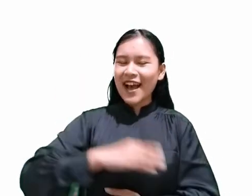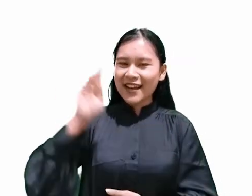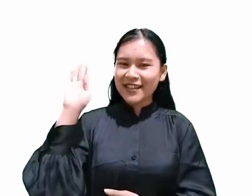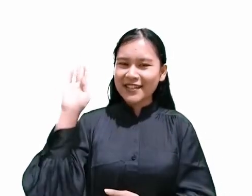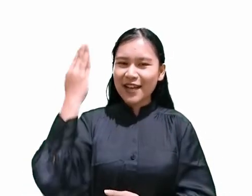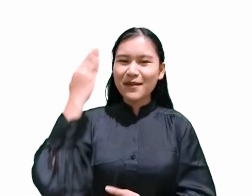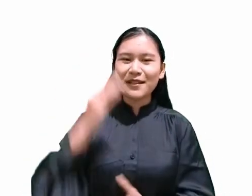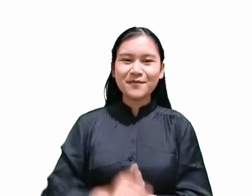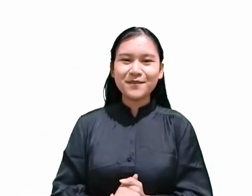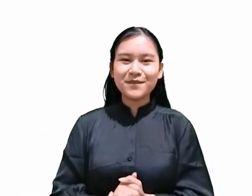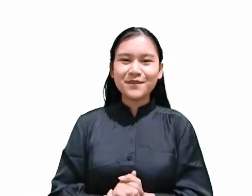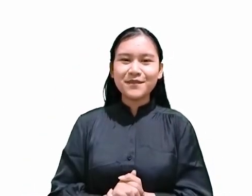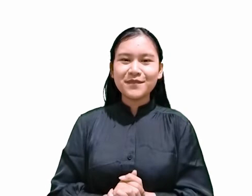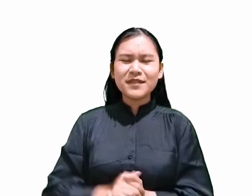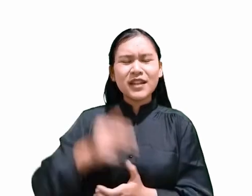karena Tuhan sendiri berkata